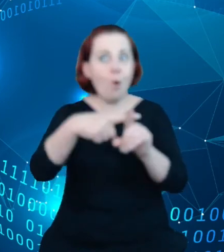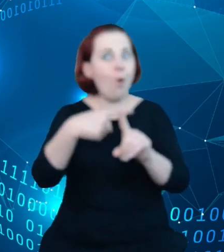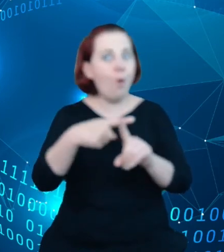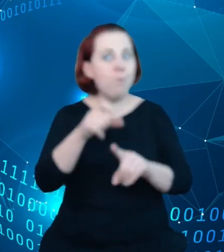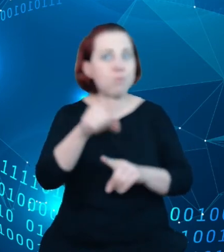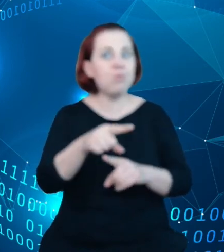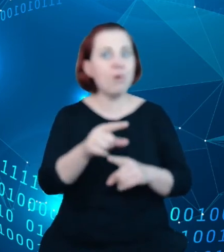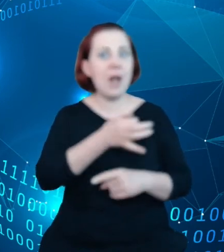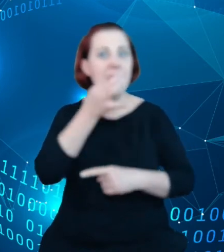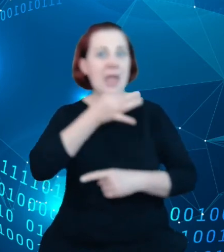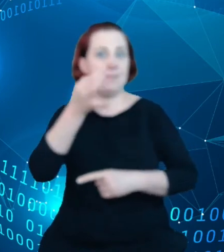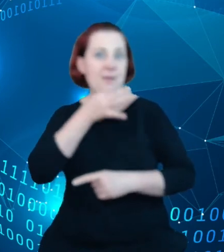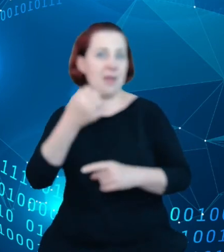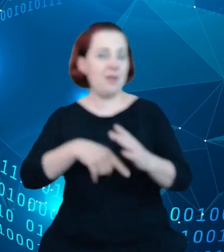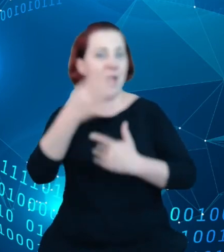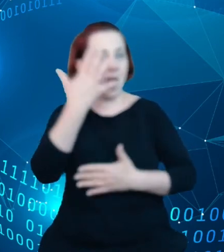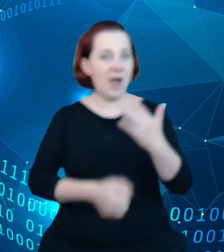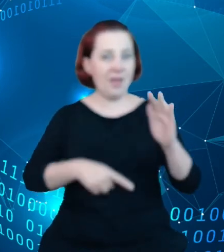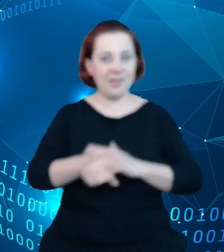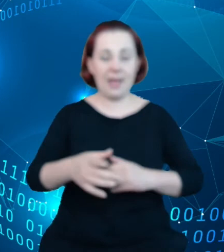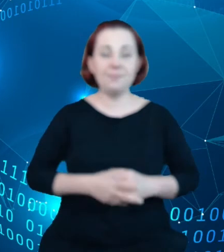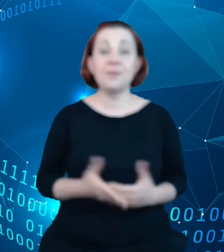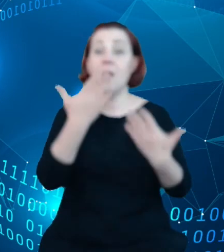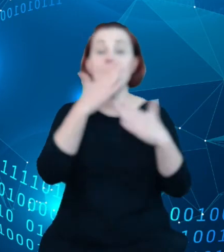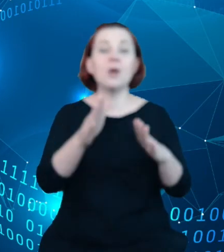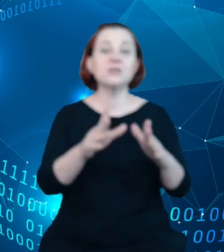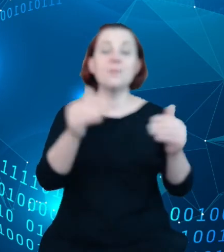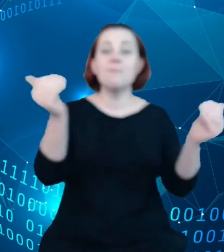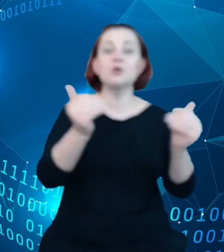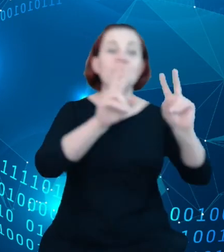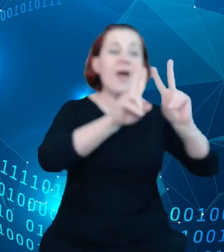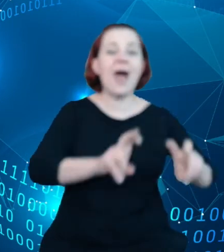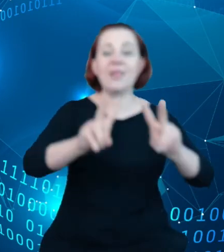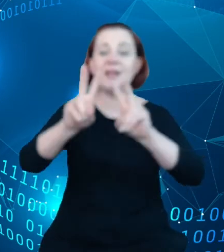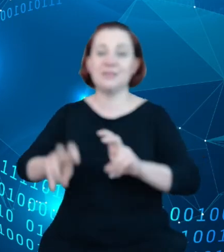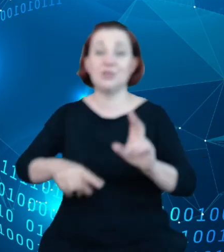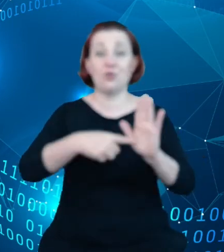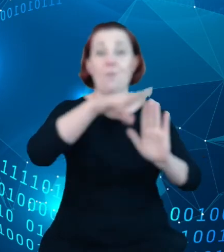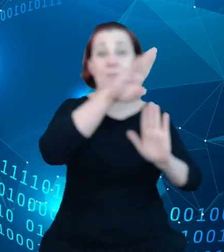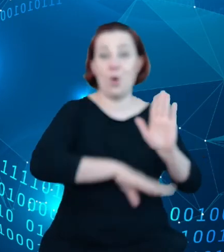Tutaj pokazujemy możliwości analityczne systemu. System zawiera narzędzia, które